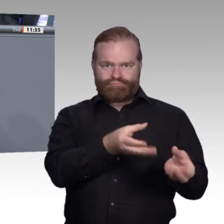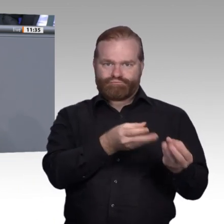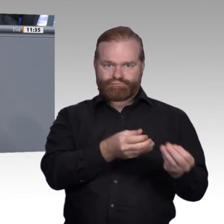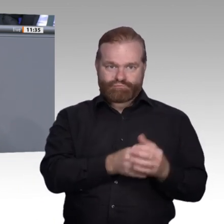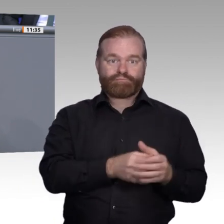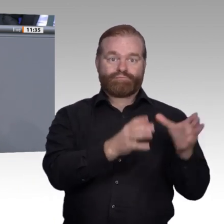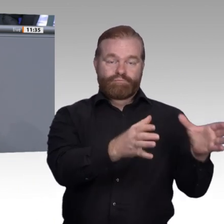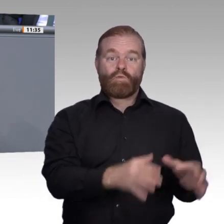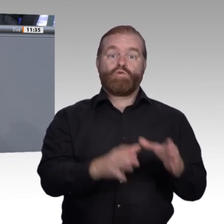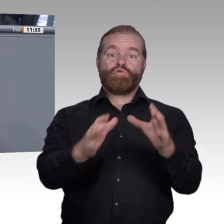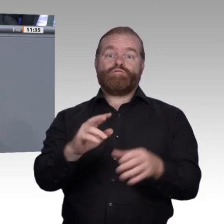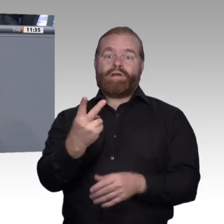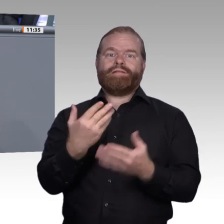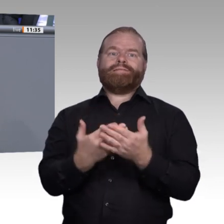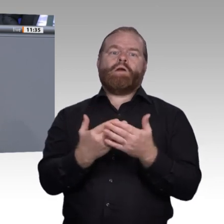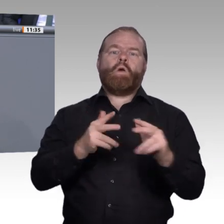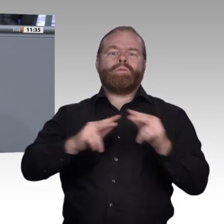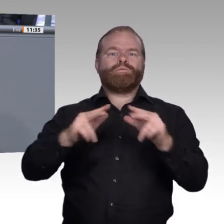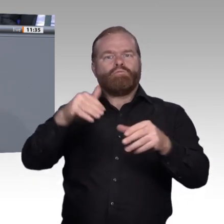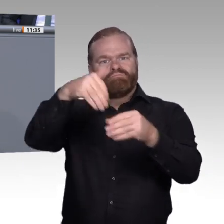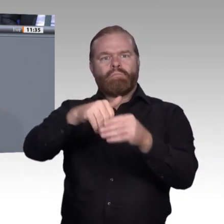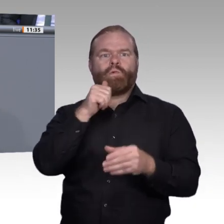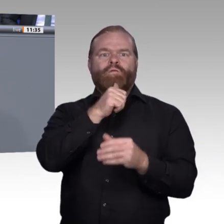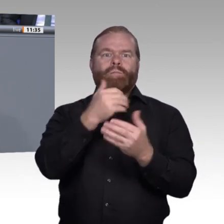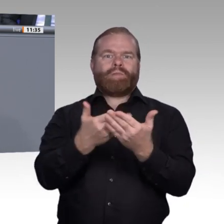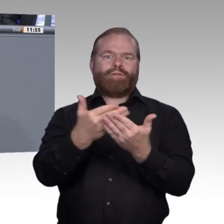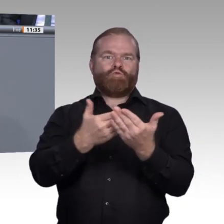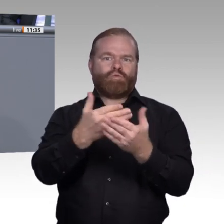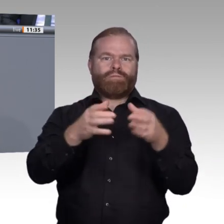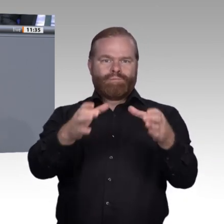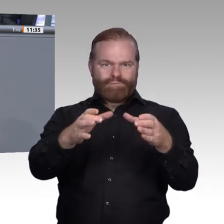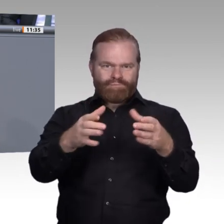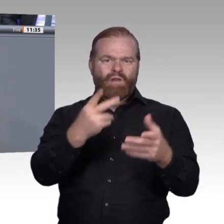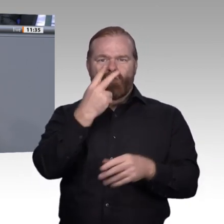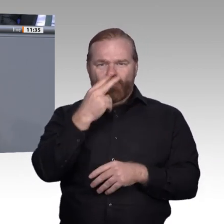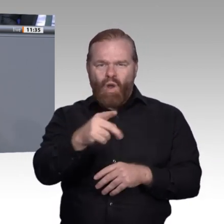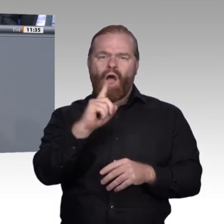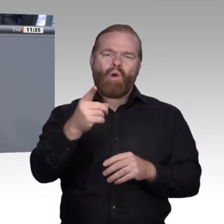werden für die Nutzung von digitalen Werkzeugen, von digitalen Anwendungen und Lehrmitteln.